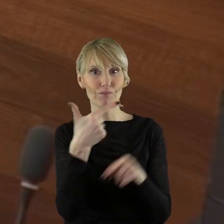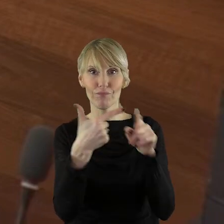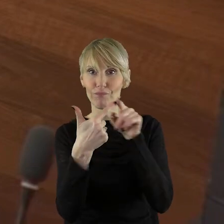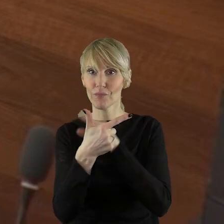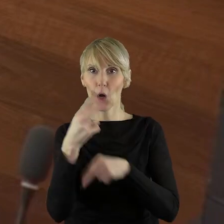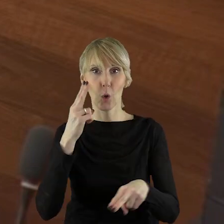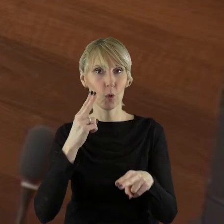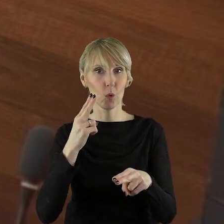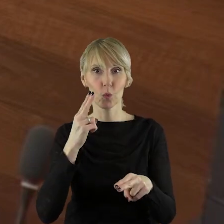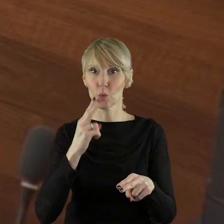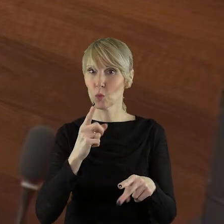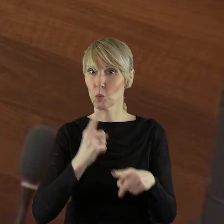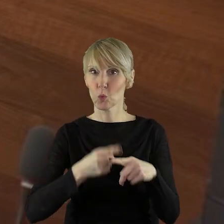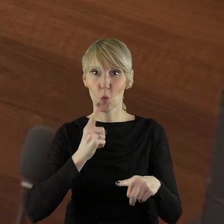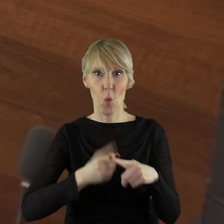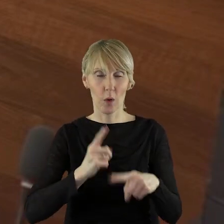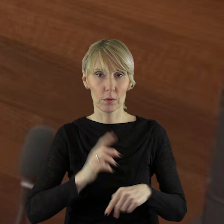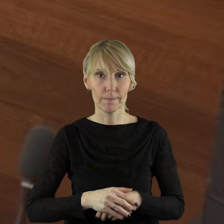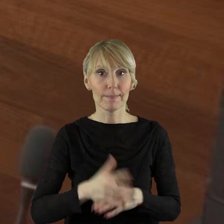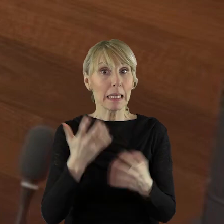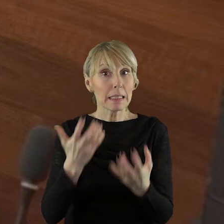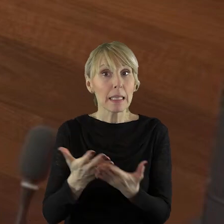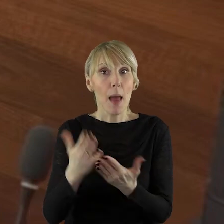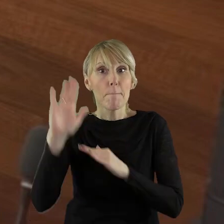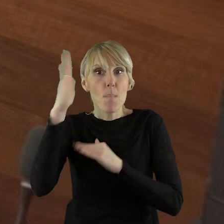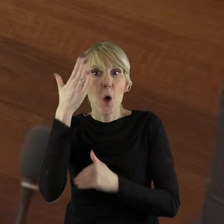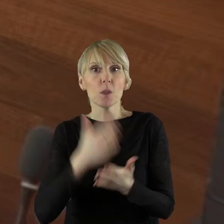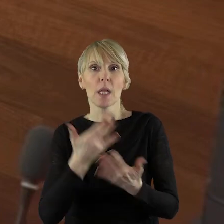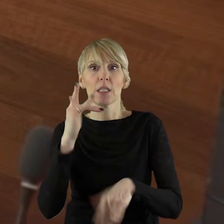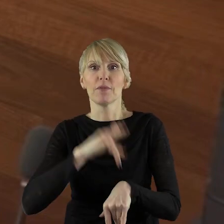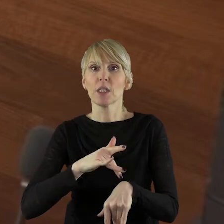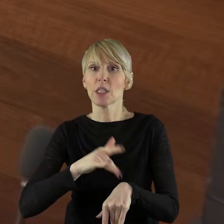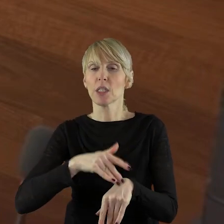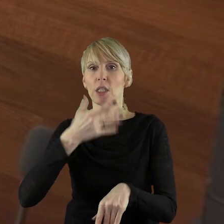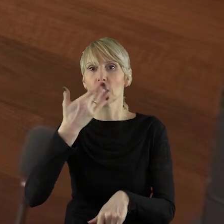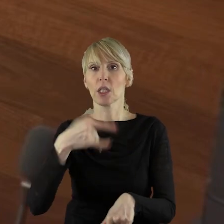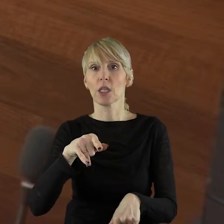Chciałabym poznać wyniki kontroli. Czy wypłacono